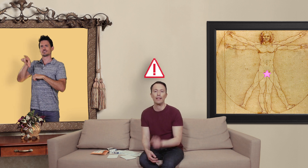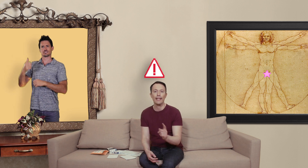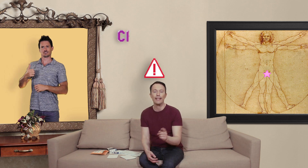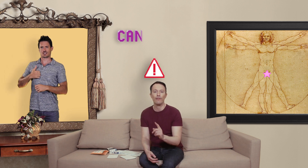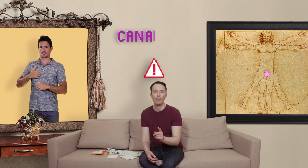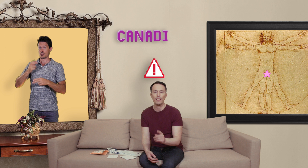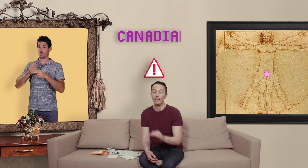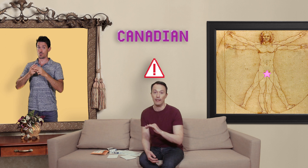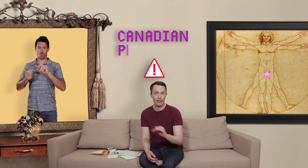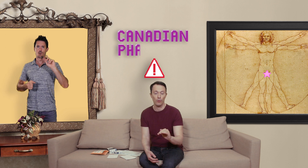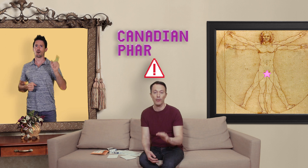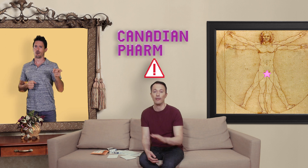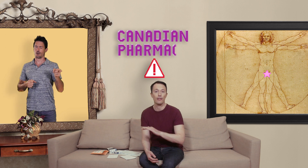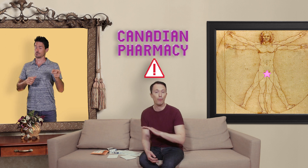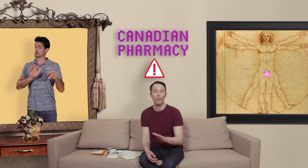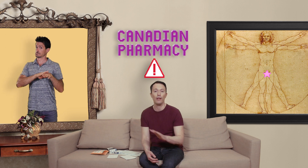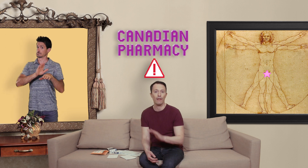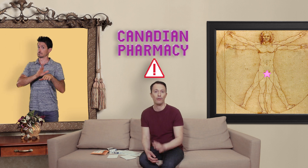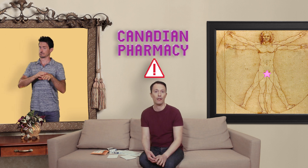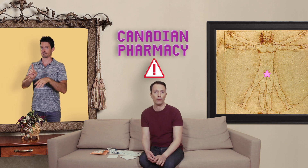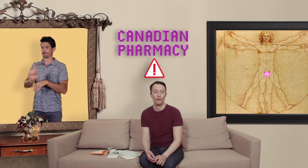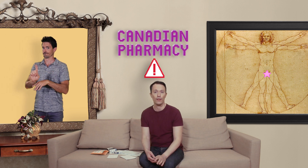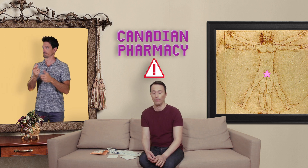canadian pharmacy laissé tomber ce sont les premiers à vendre de la contrefaçon